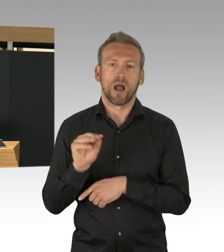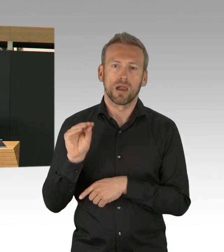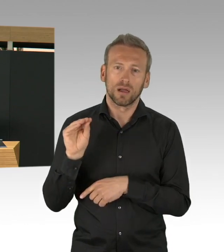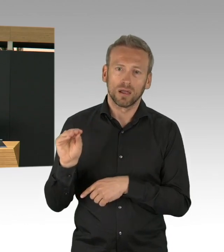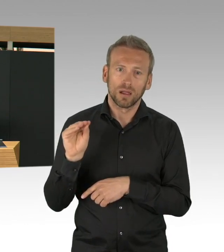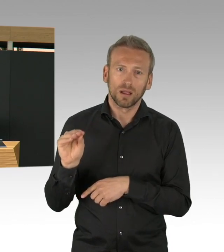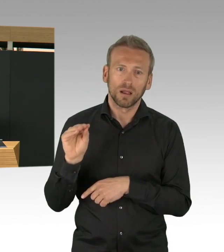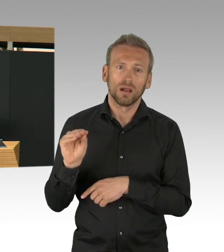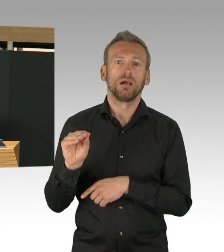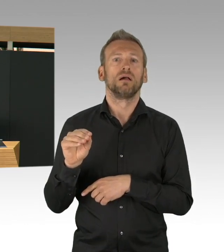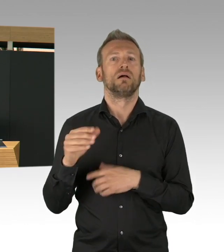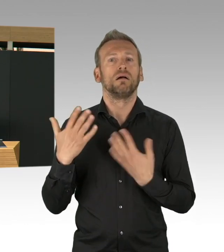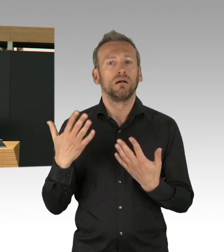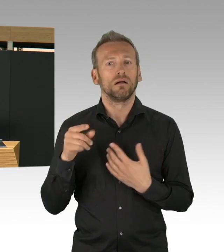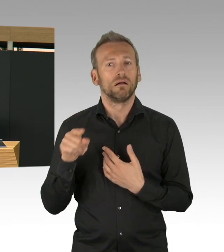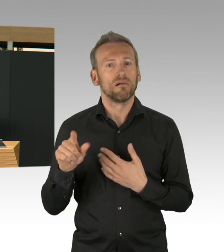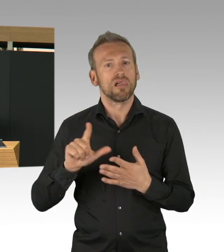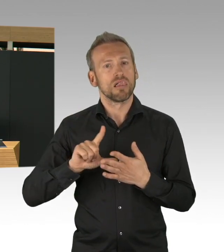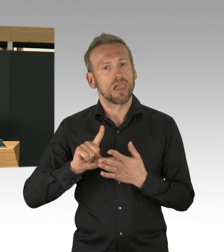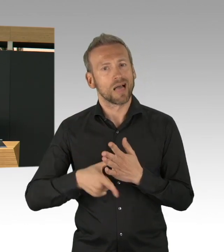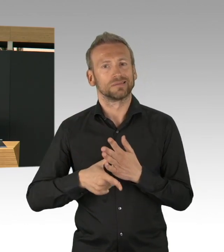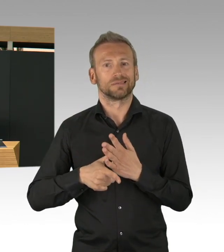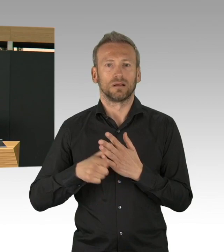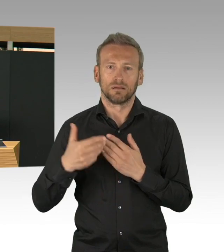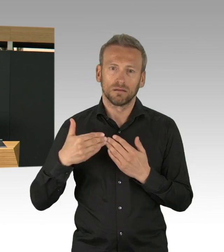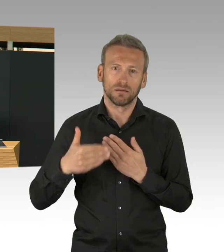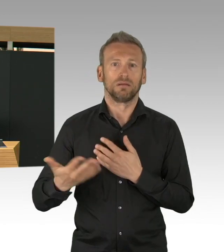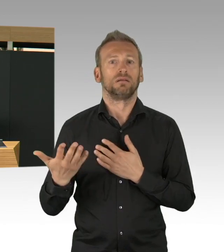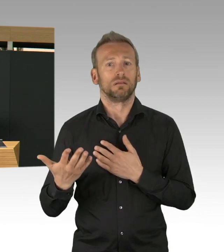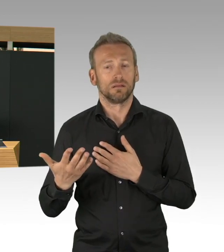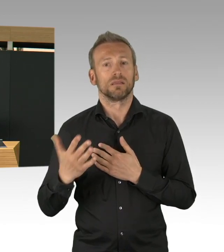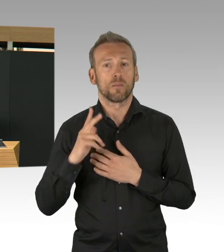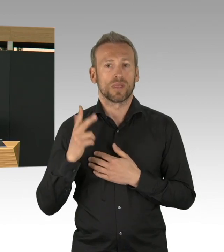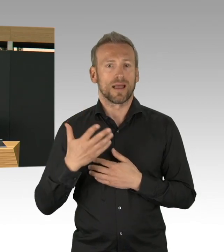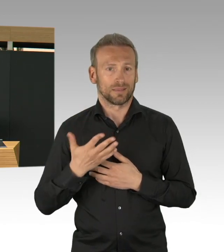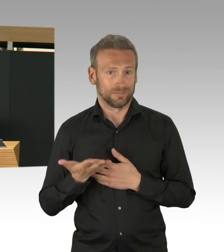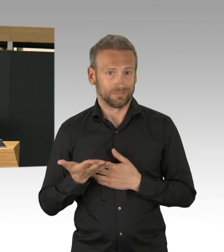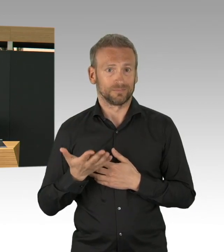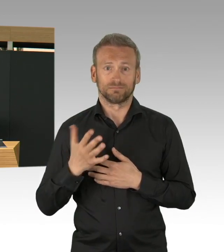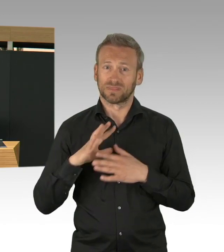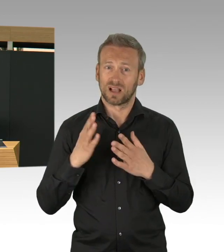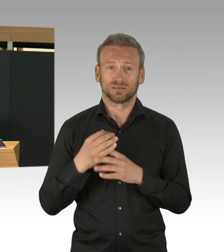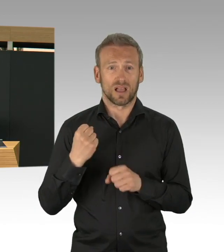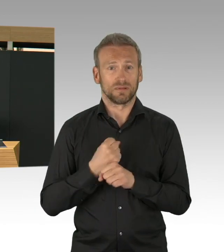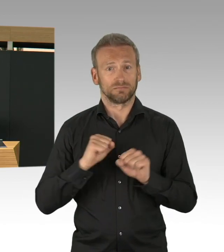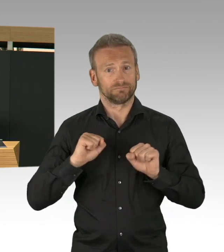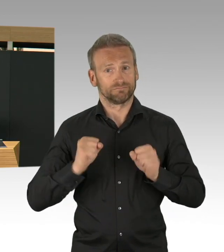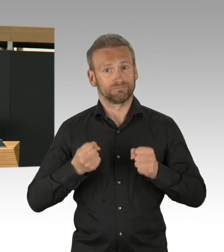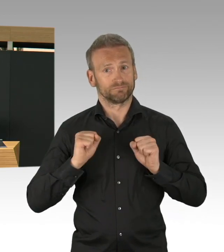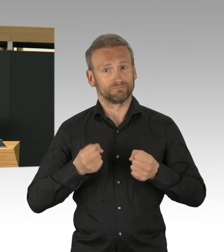hat aber auch mit unserer Verhaltensänderung zu tun, aber für die Eindämmung haben die Gesundheitsämter einen großen Beitrag geleistet,